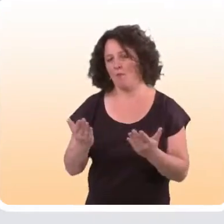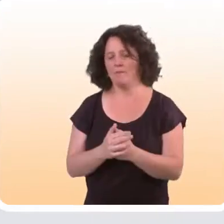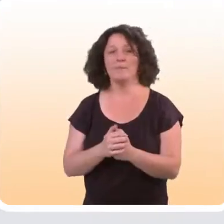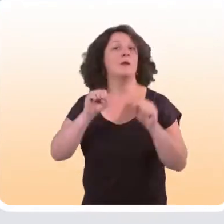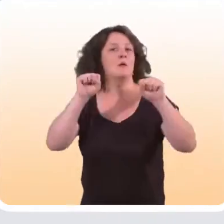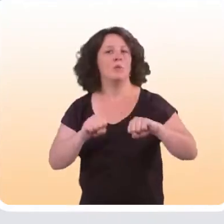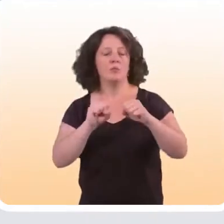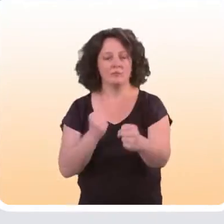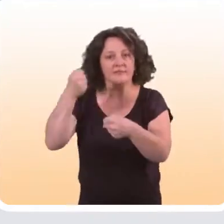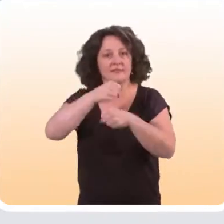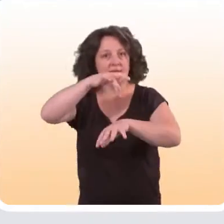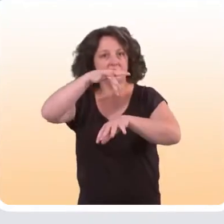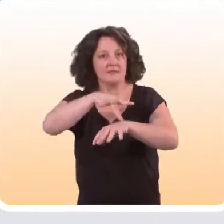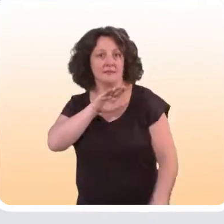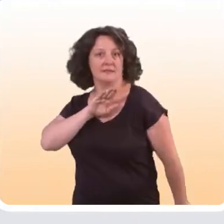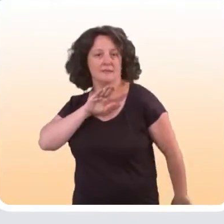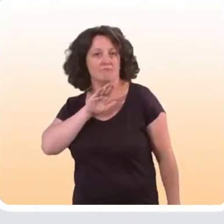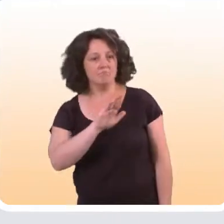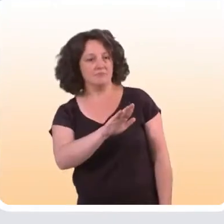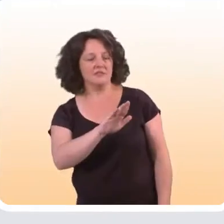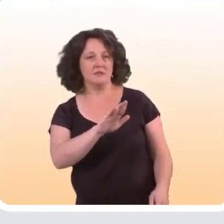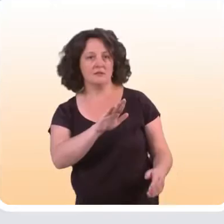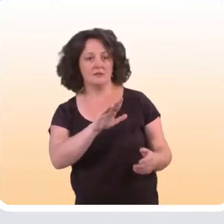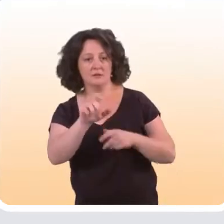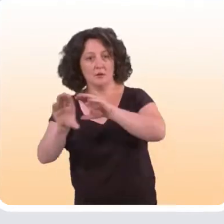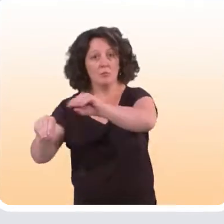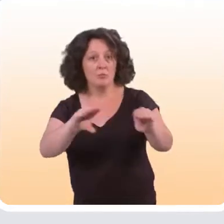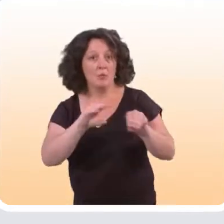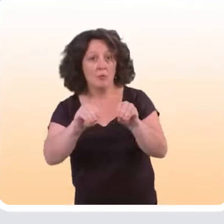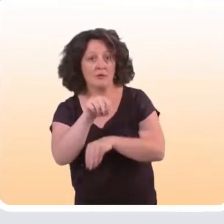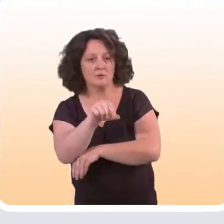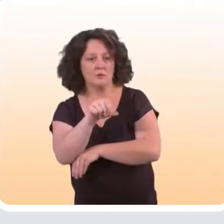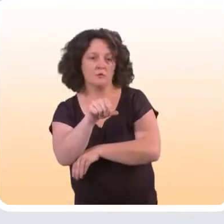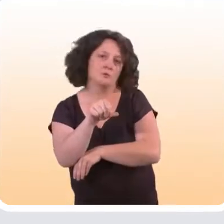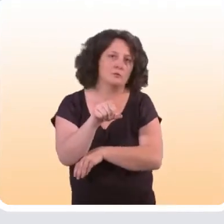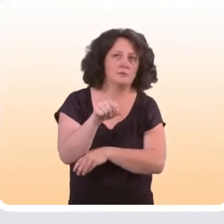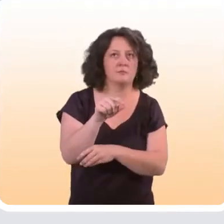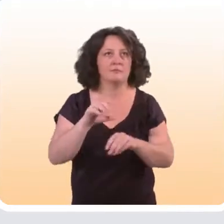ont montré qu’il était possible de concevoir des sites qui sont spécifiquement tournés vers ces populations,